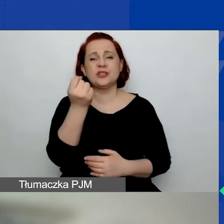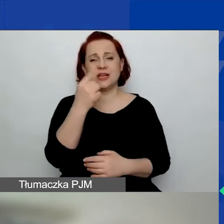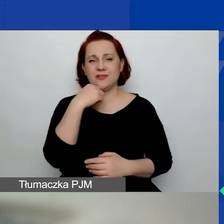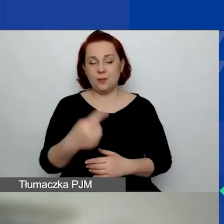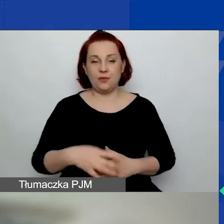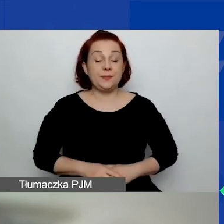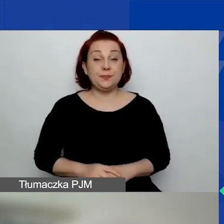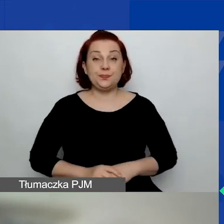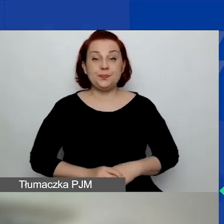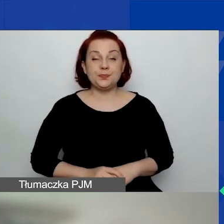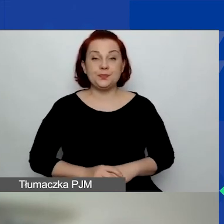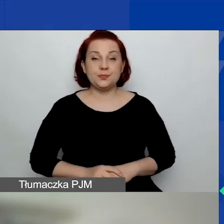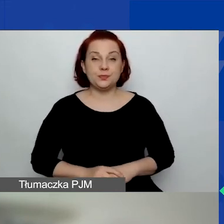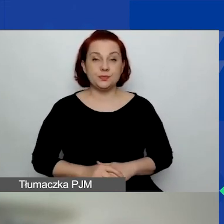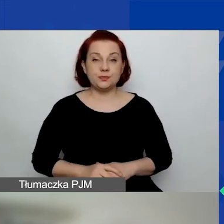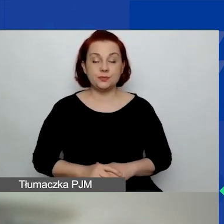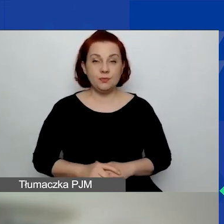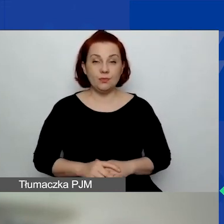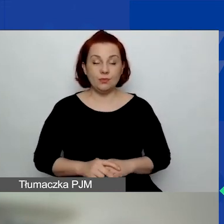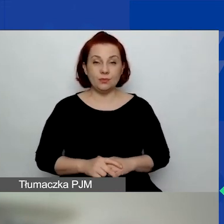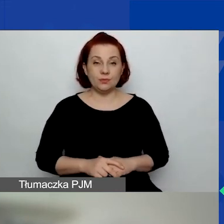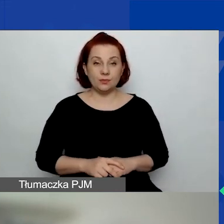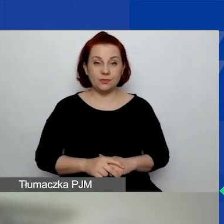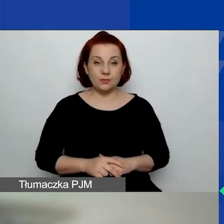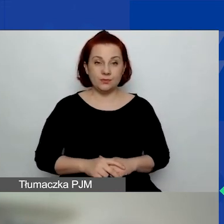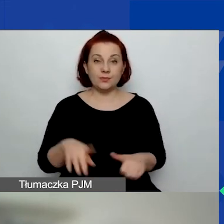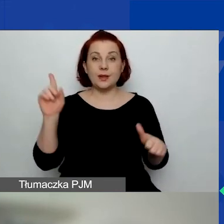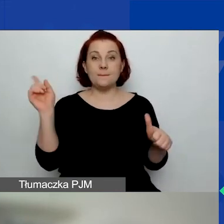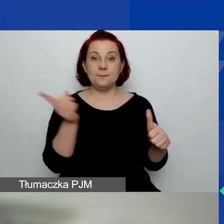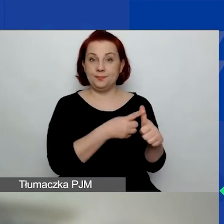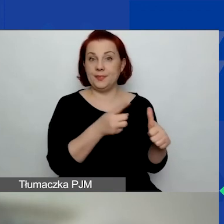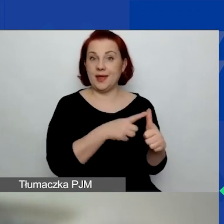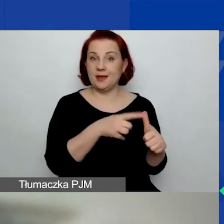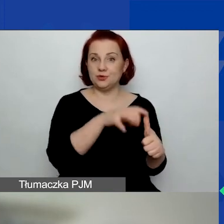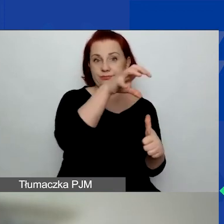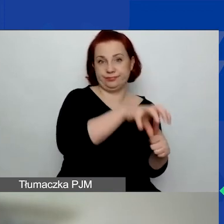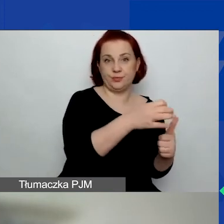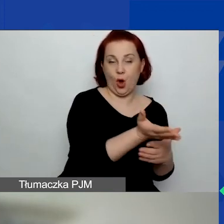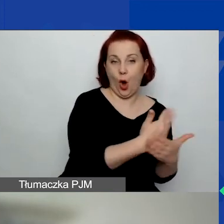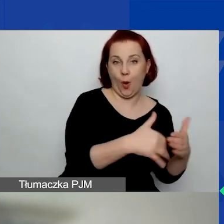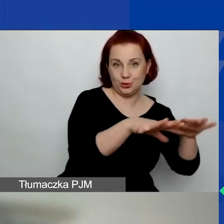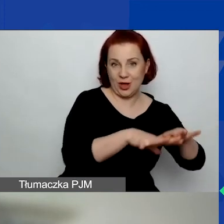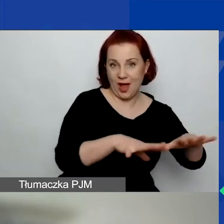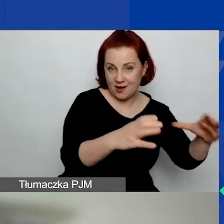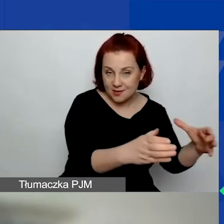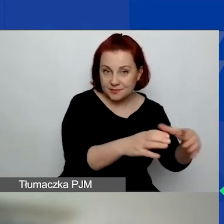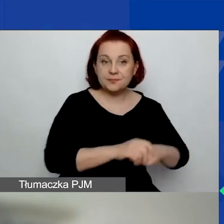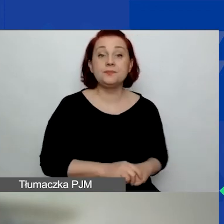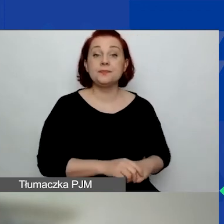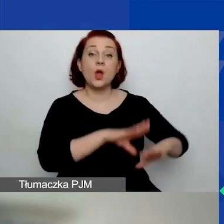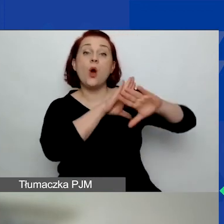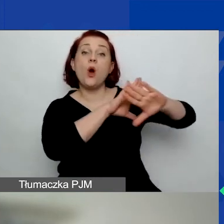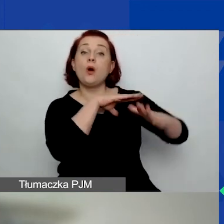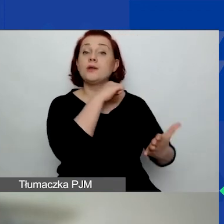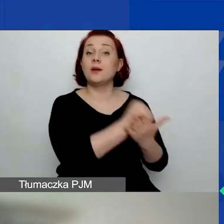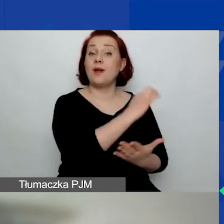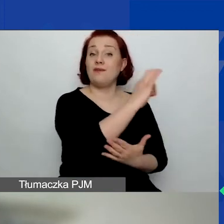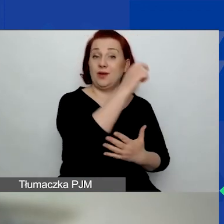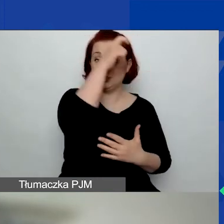Pierwszy obszar to ochrona praw człowieka,